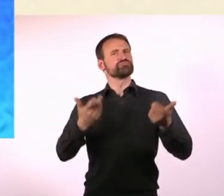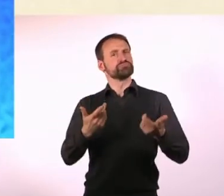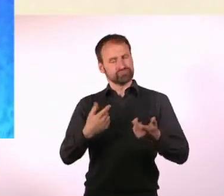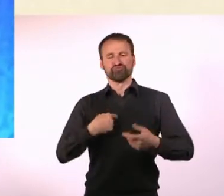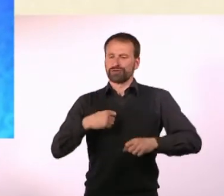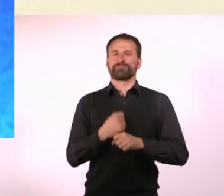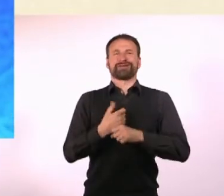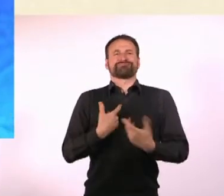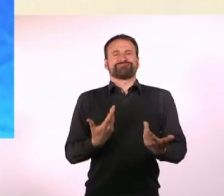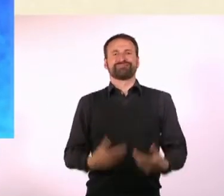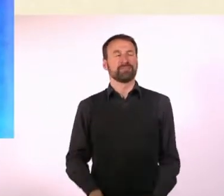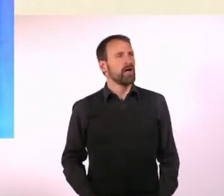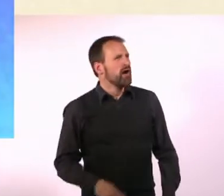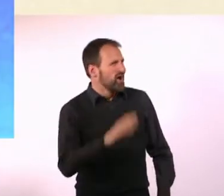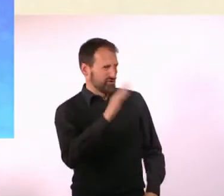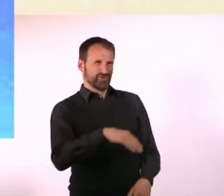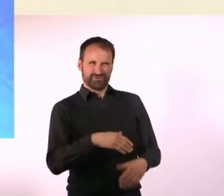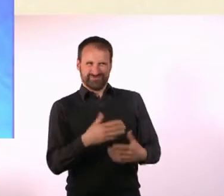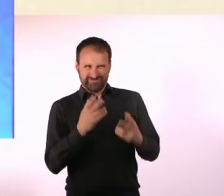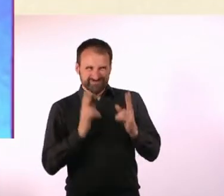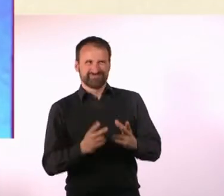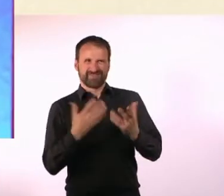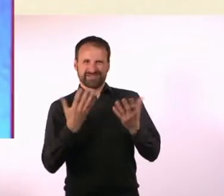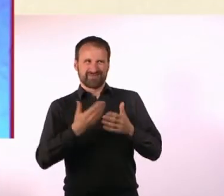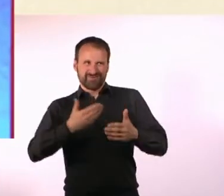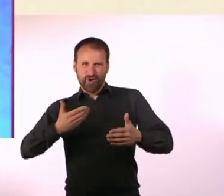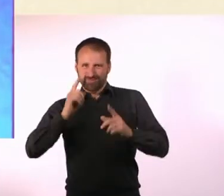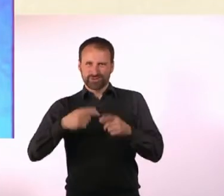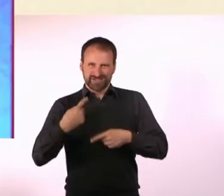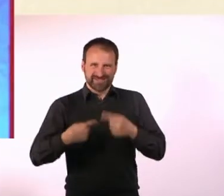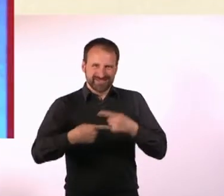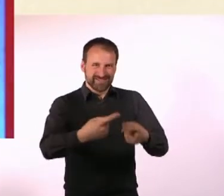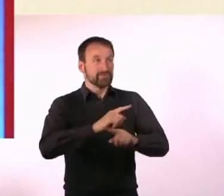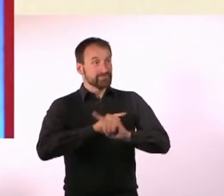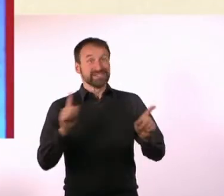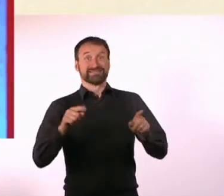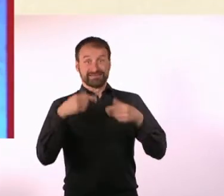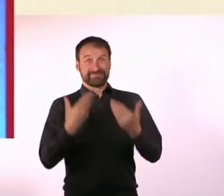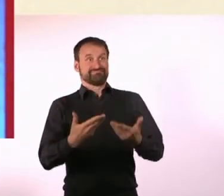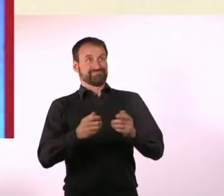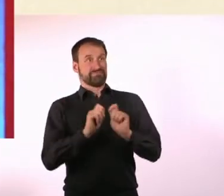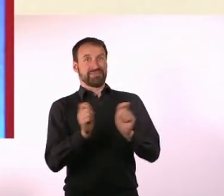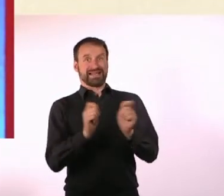Was musste alles passieren, bevor dieses Magazin mit dem Namen N#mmer“ ... herauskommen konnte?